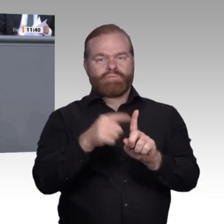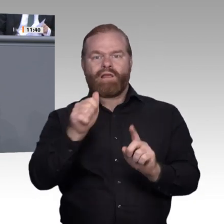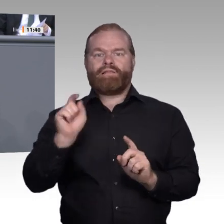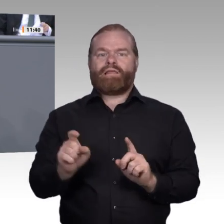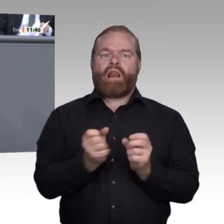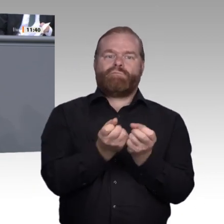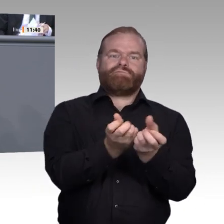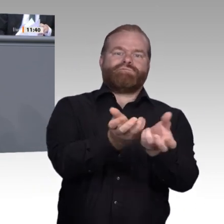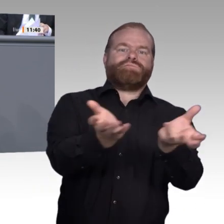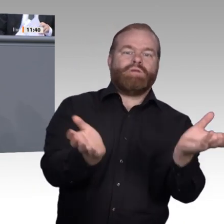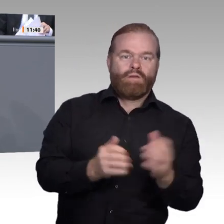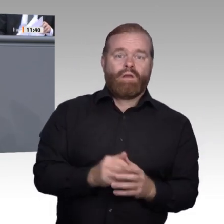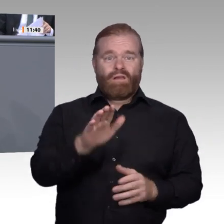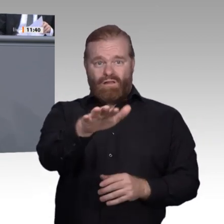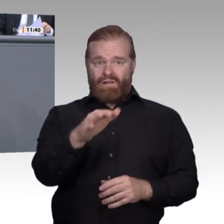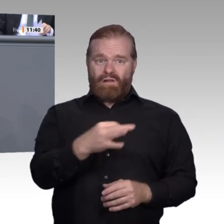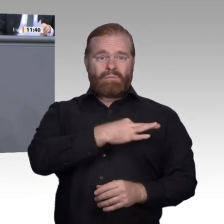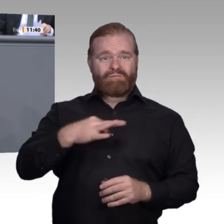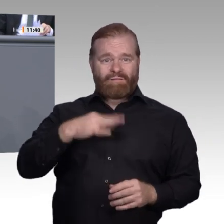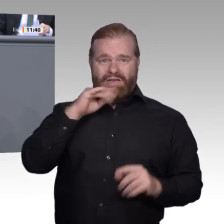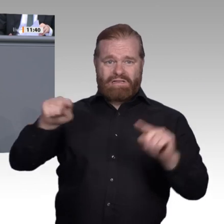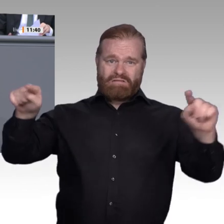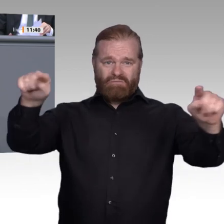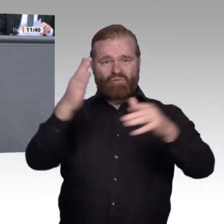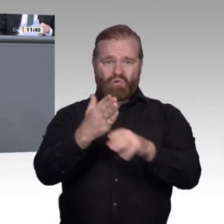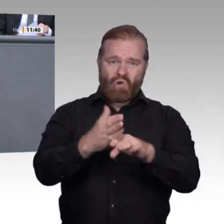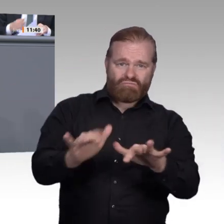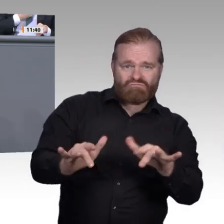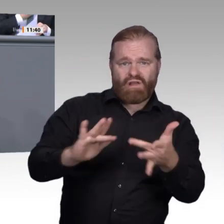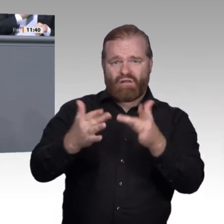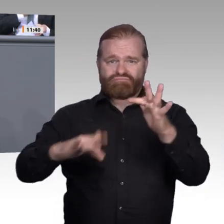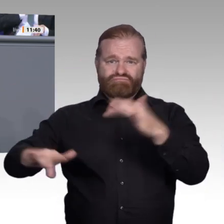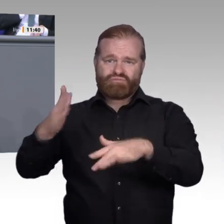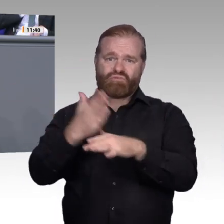für Digitale Transformation, in seinen Thesen hoffnungsvoll formulierte. Er sagte: